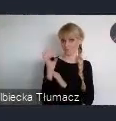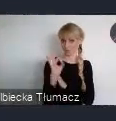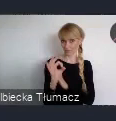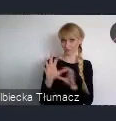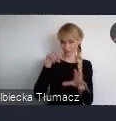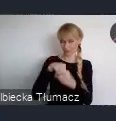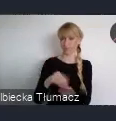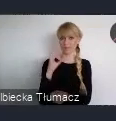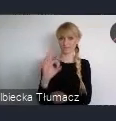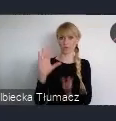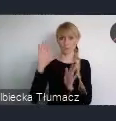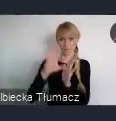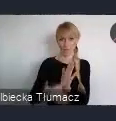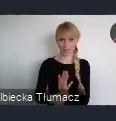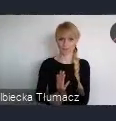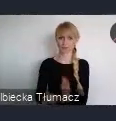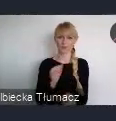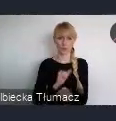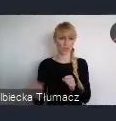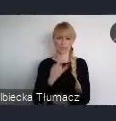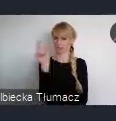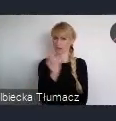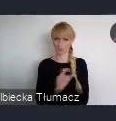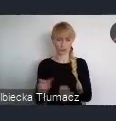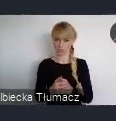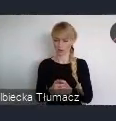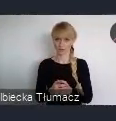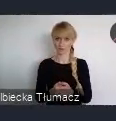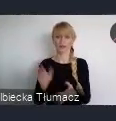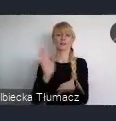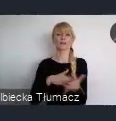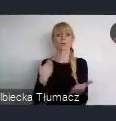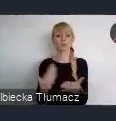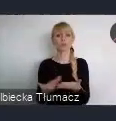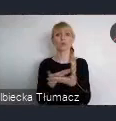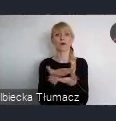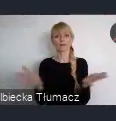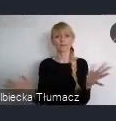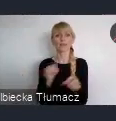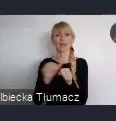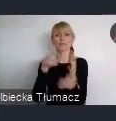Jeżeli organizują państwo wydarzenie wpisujące się w tematykę Światowego Forum Miejskiego.